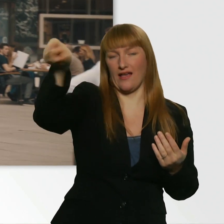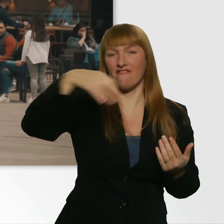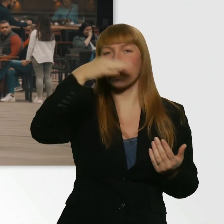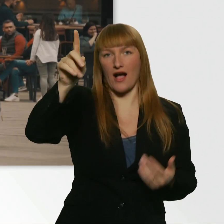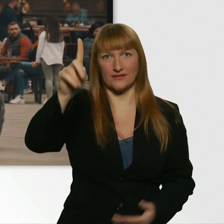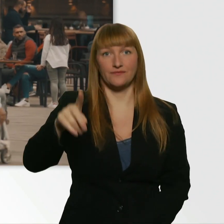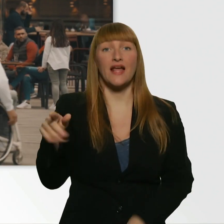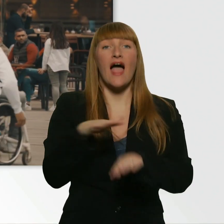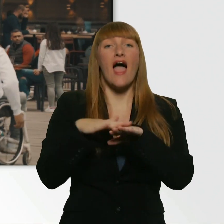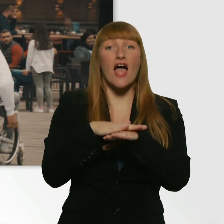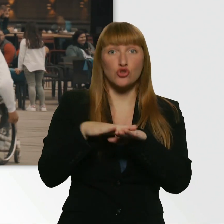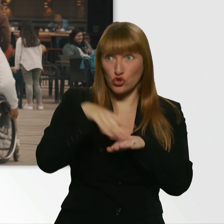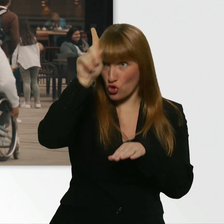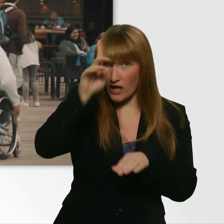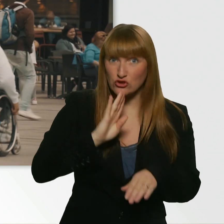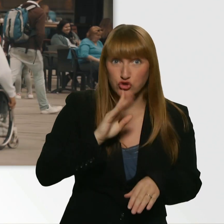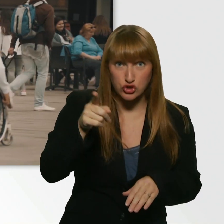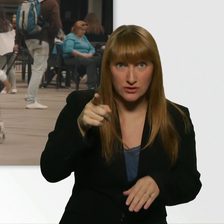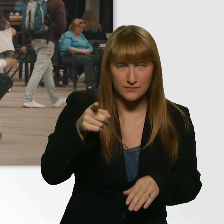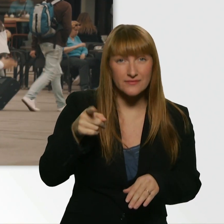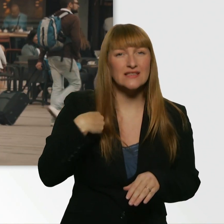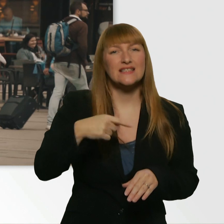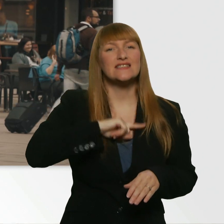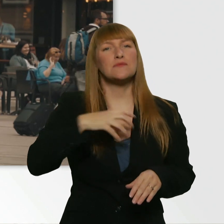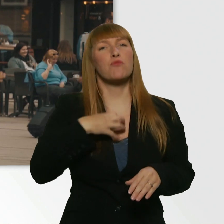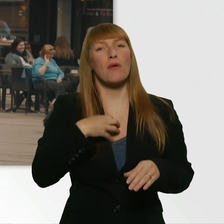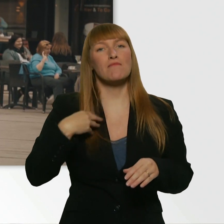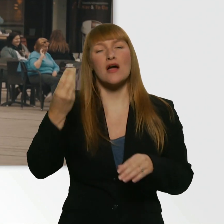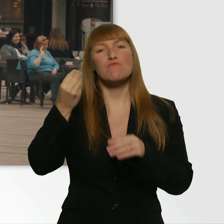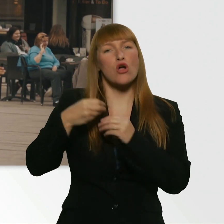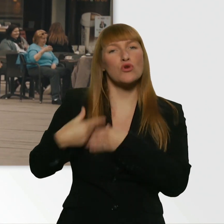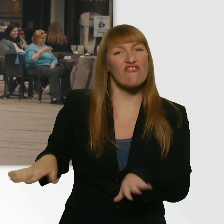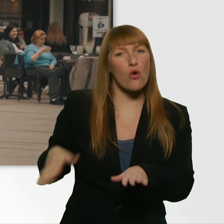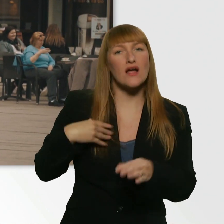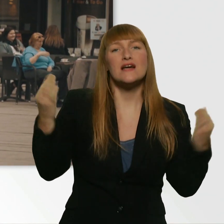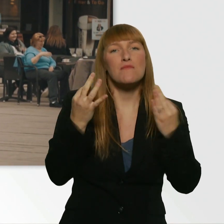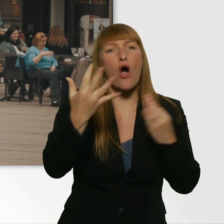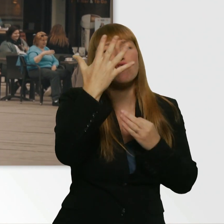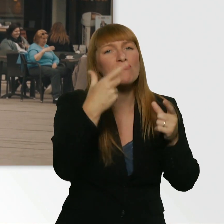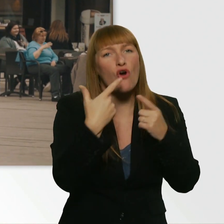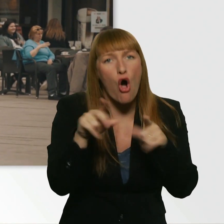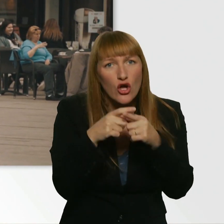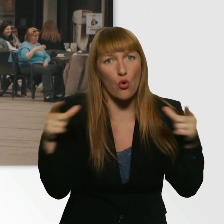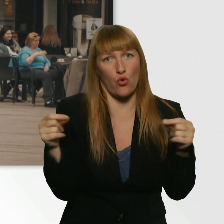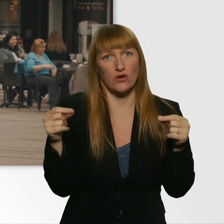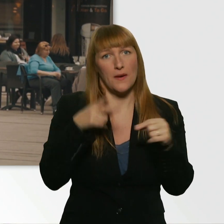Entschuldigung, sprecht ihr Deutsch? - Natürlich. Ich hab ein Problem. Ich hab mein Portemonnaie verloren und brauch 5 Euro, um ein Bahnticket zu kaufen.